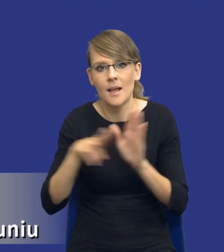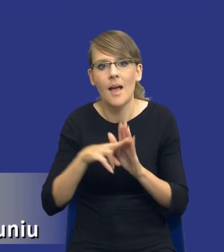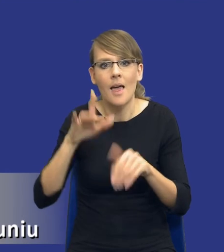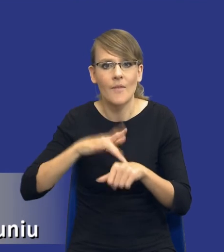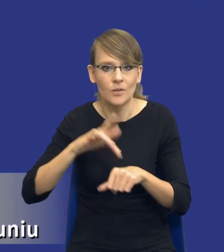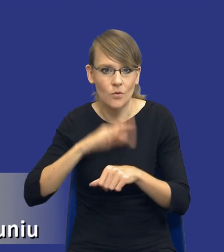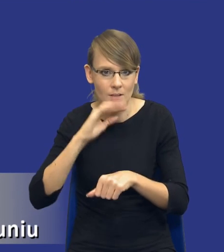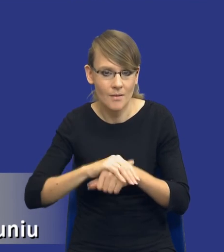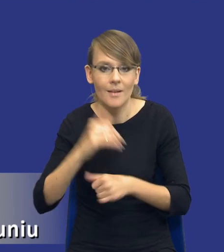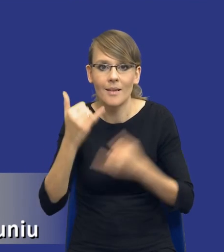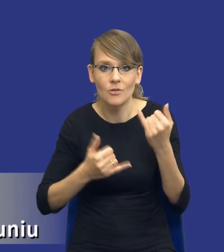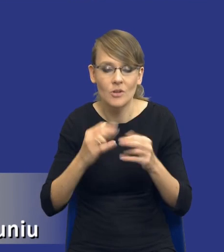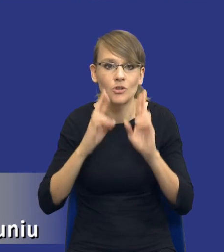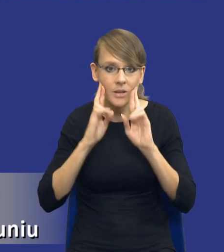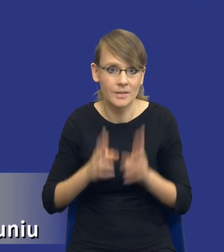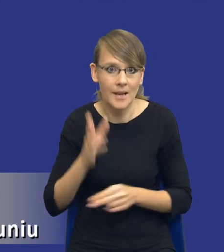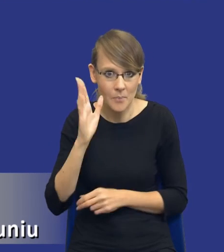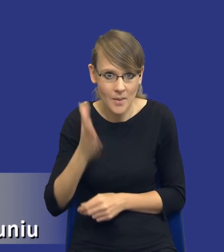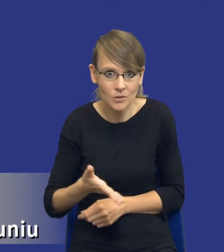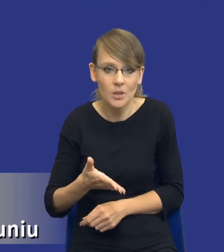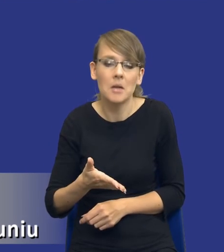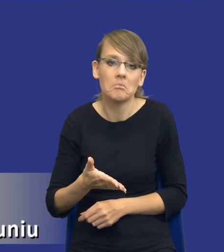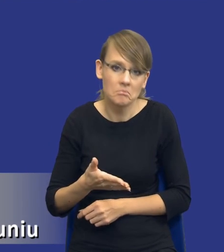Jeżeli rzeczywiście tak będzie, no to wydaje się, że nie mam tutaj już o nic